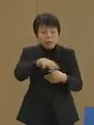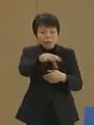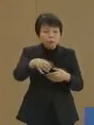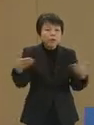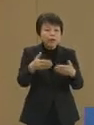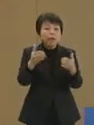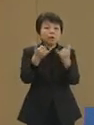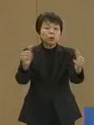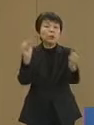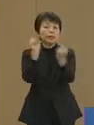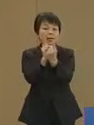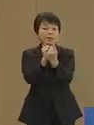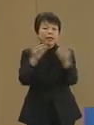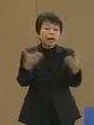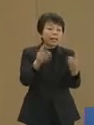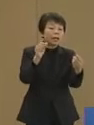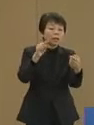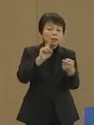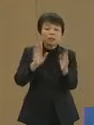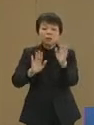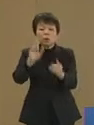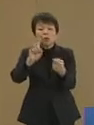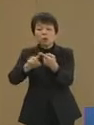働きに応じたコインを 支援することで